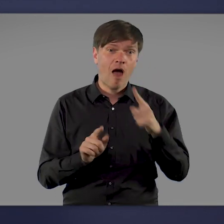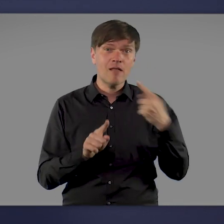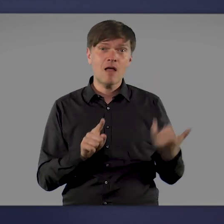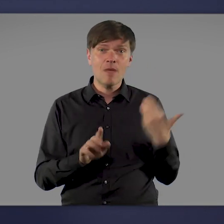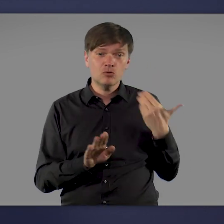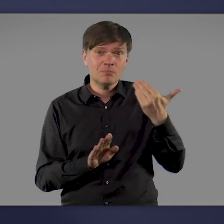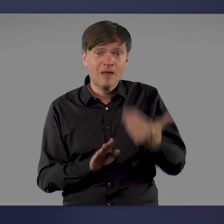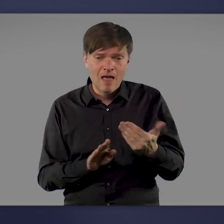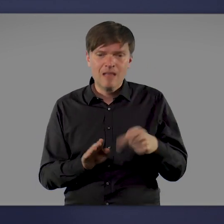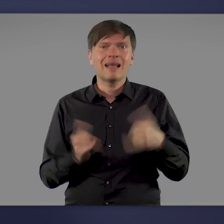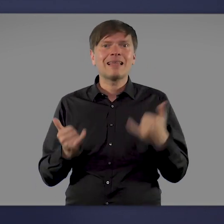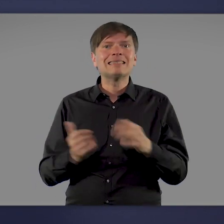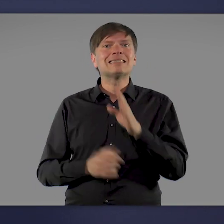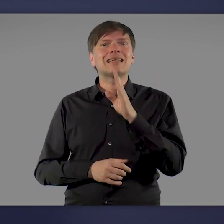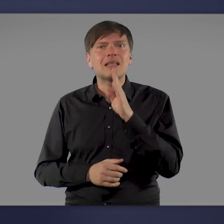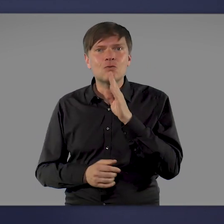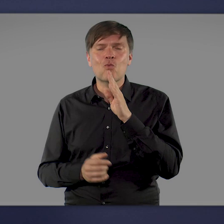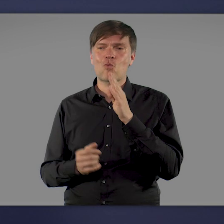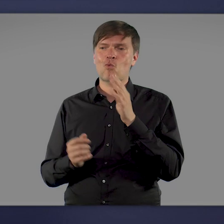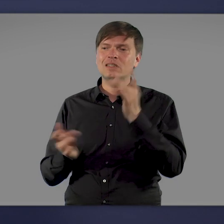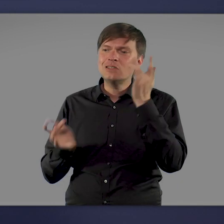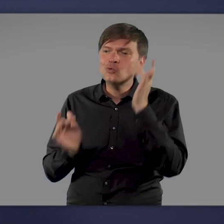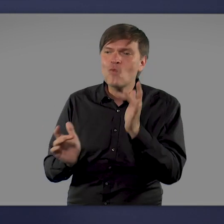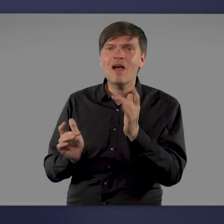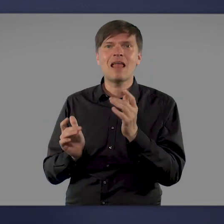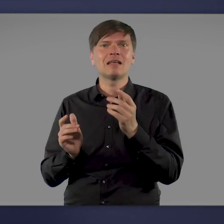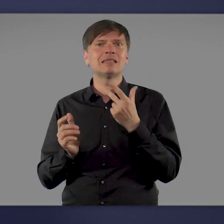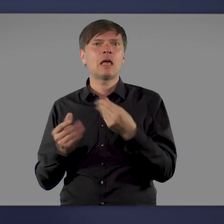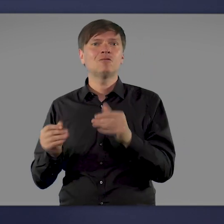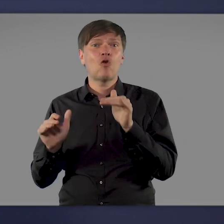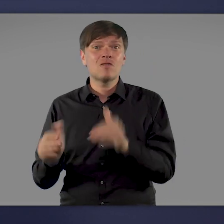ist heute ausreichend zuverlässiger und wirksamer Impfstoff vorhanden.